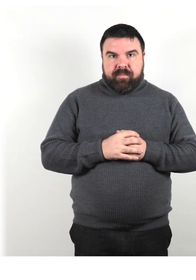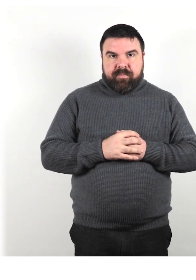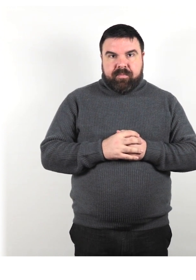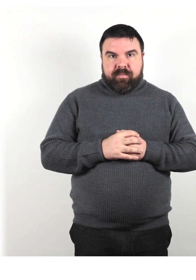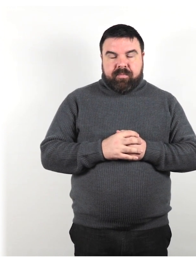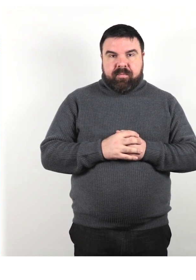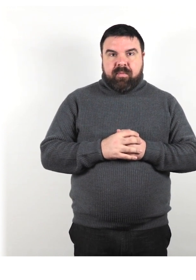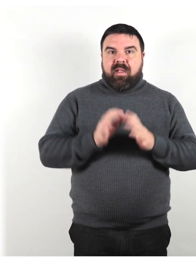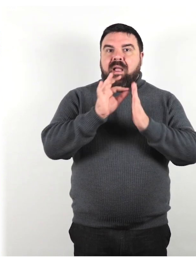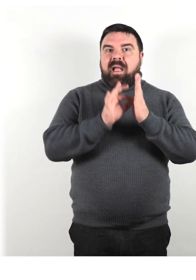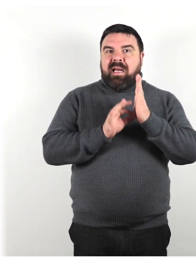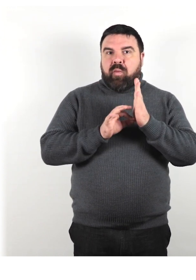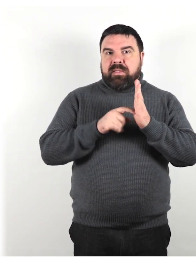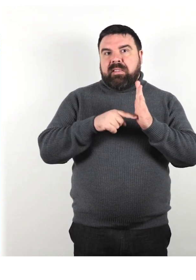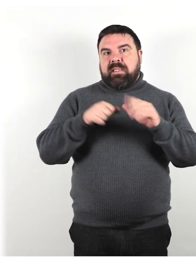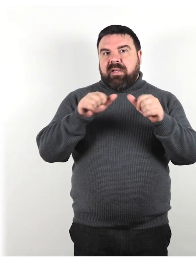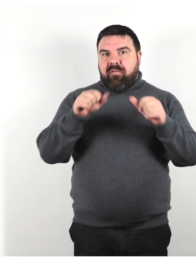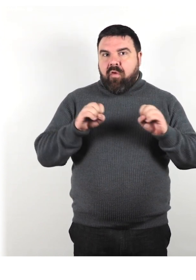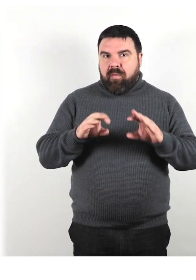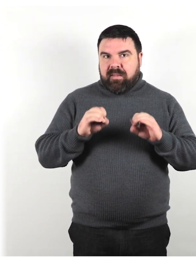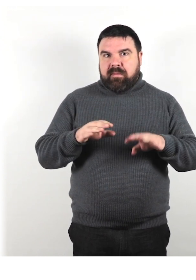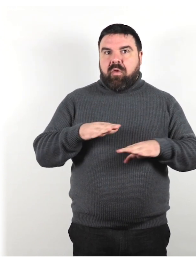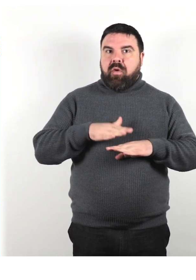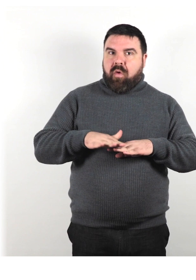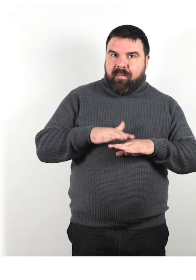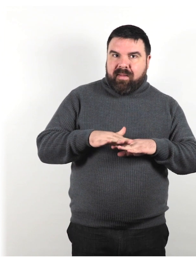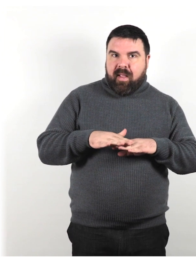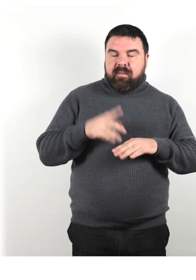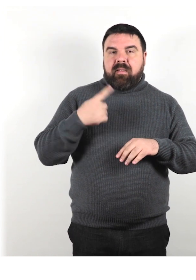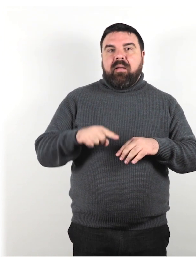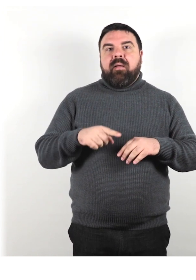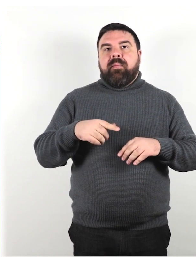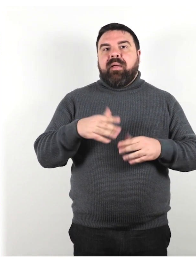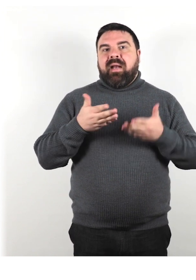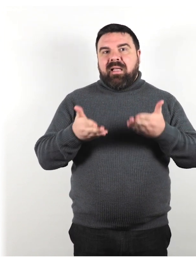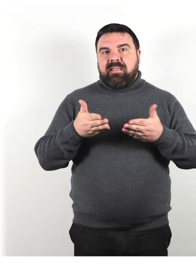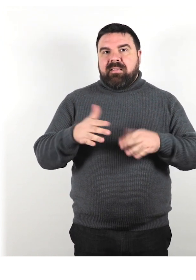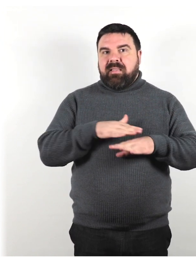Requisiti di formazione e competenze per l'assistenza clienti e l'accessibilità .